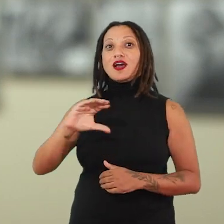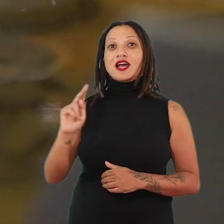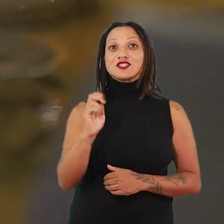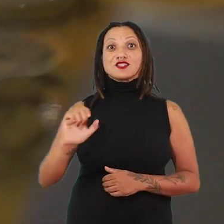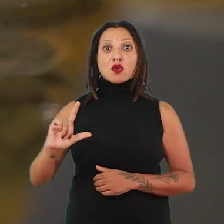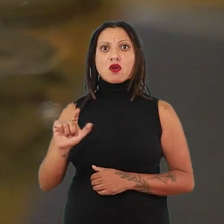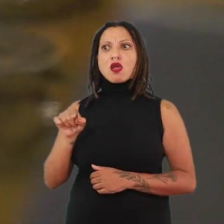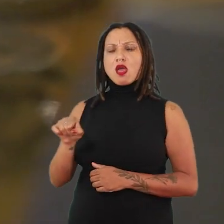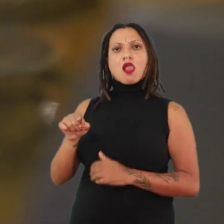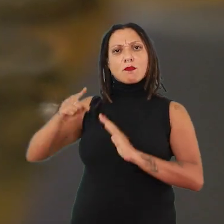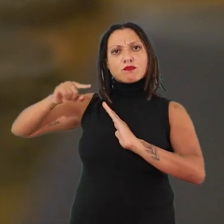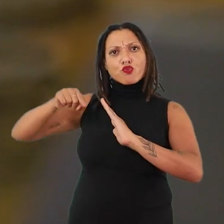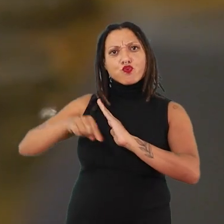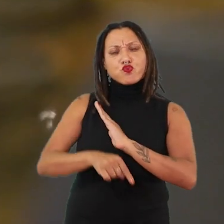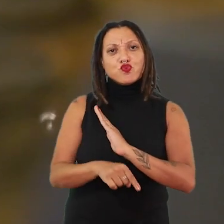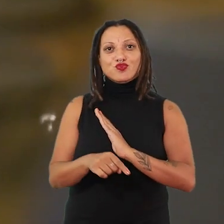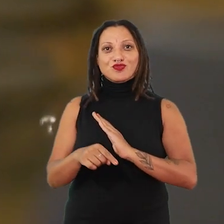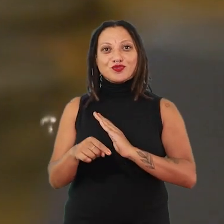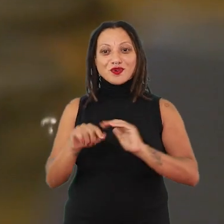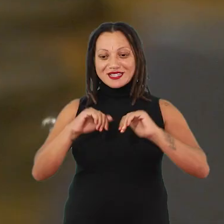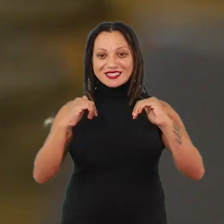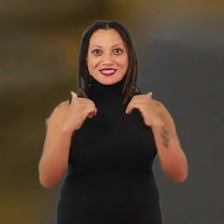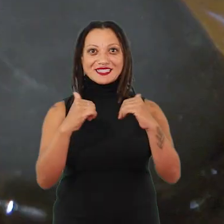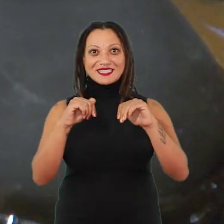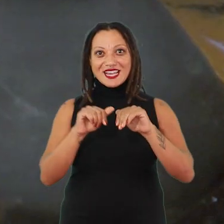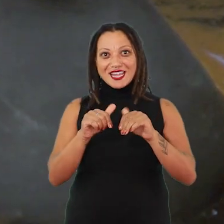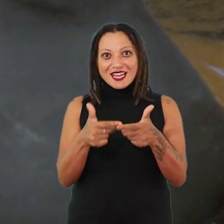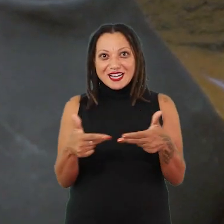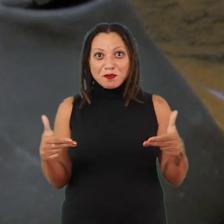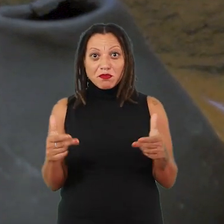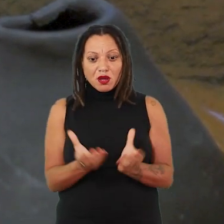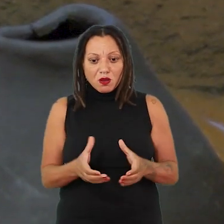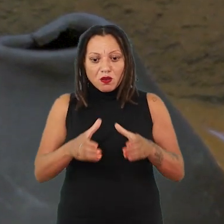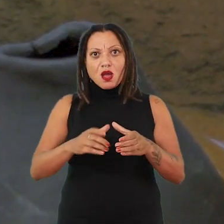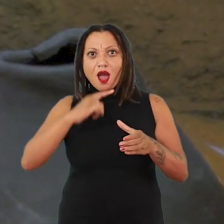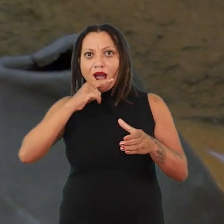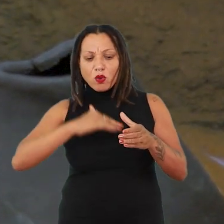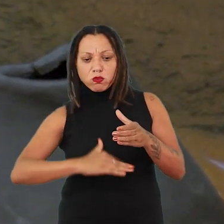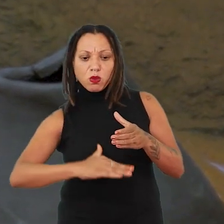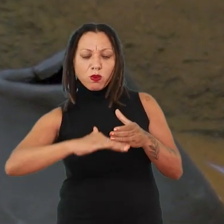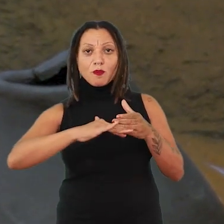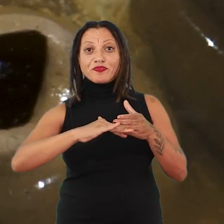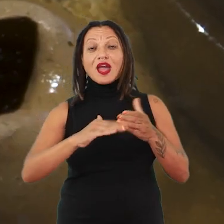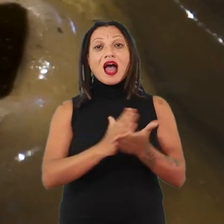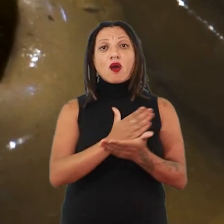que vai mergulhar essas peças cerâmicas dentro da água e algumas vão se dissolver e outras não.